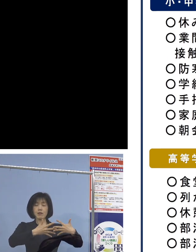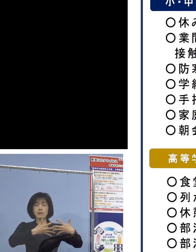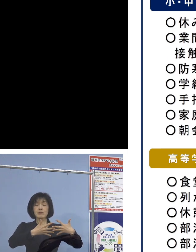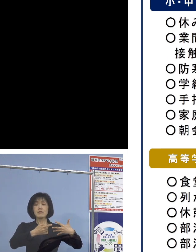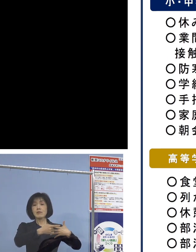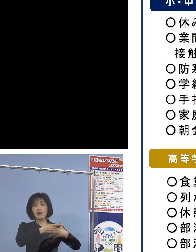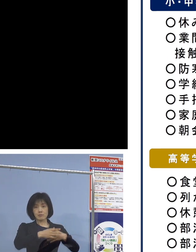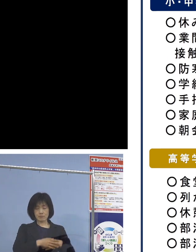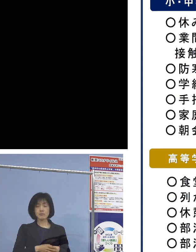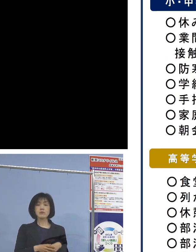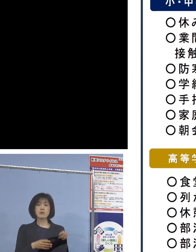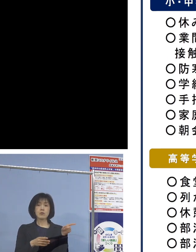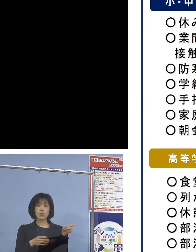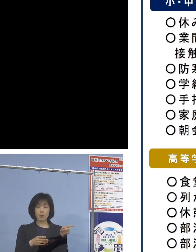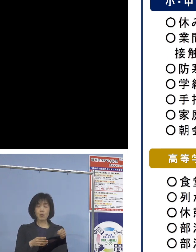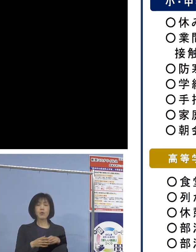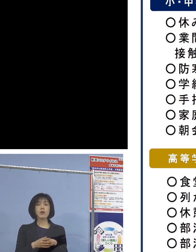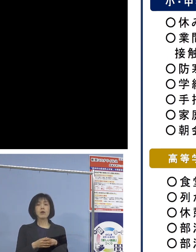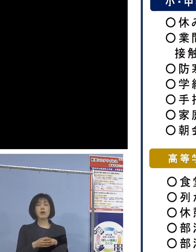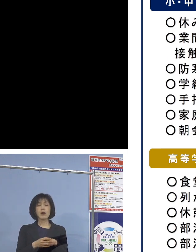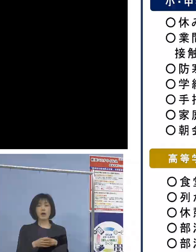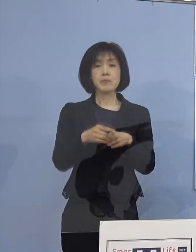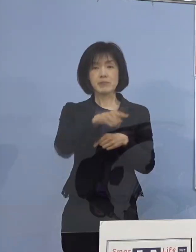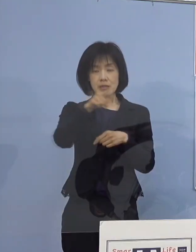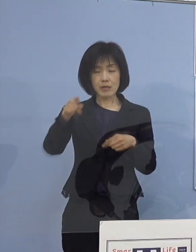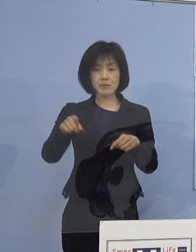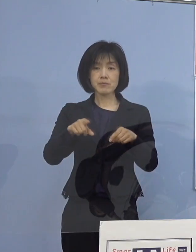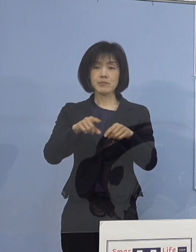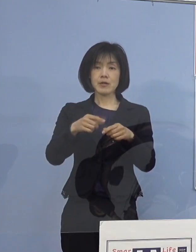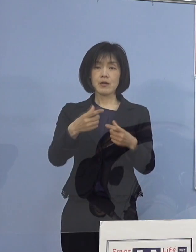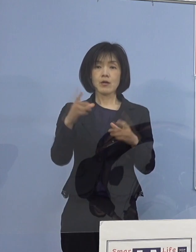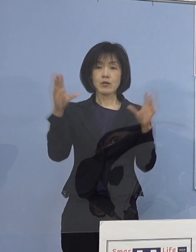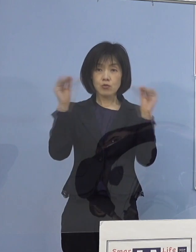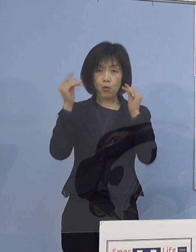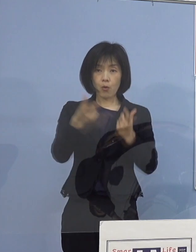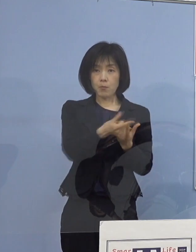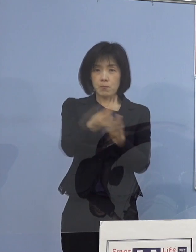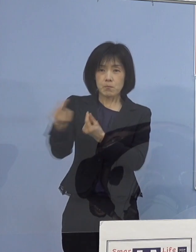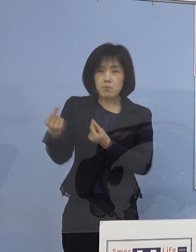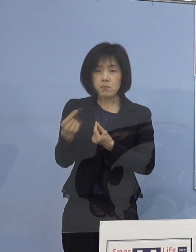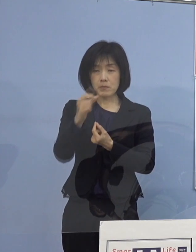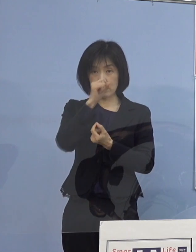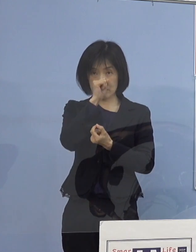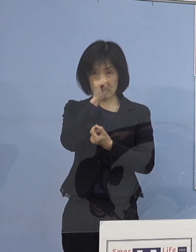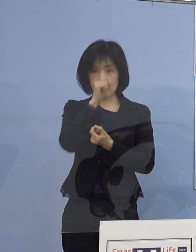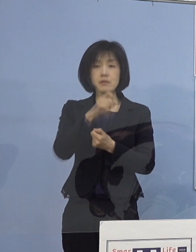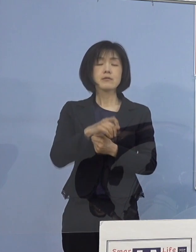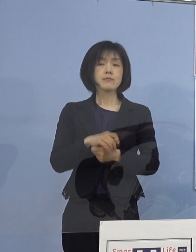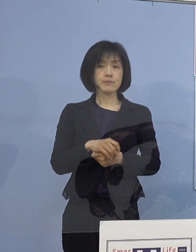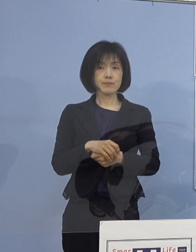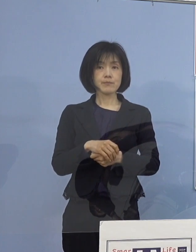こちらについてもしっかりと 共有していければということで